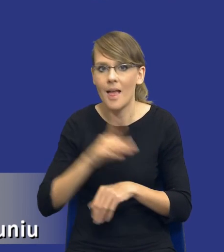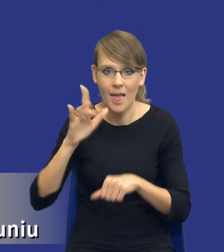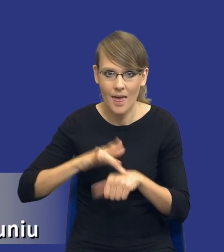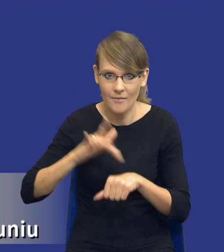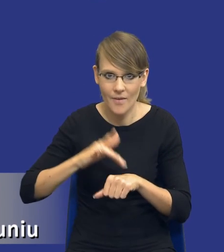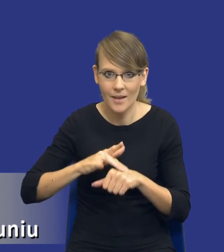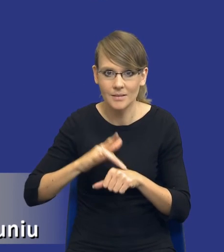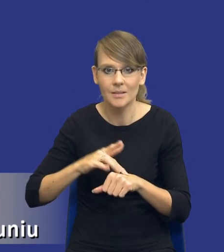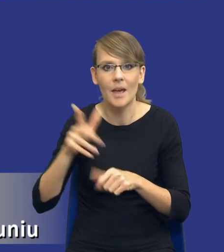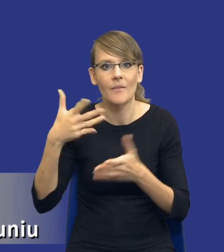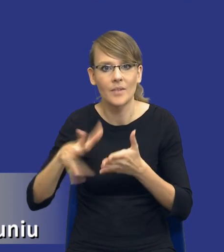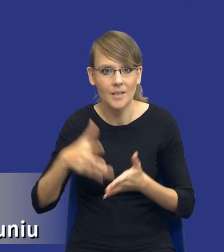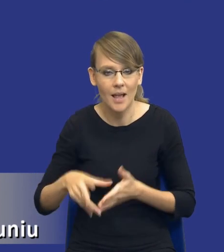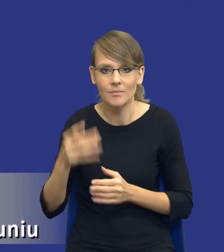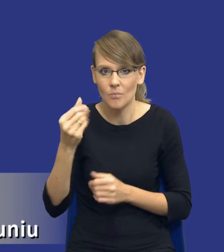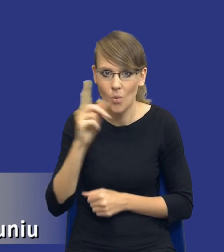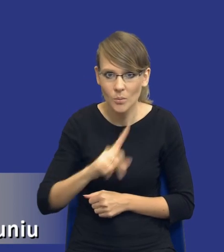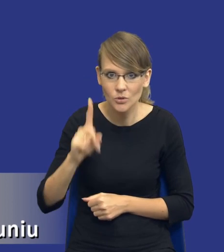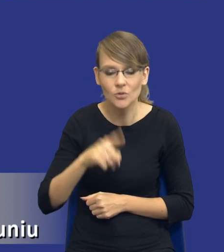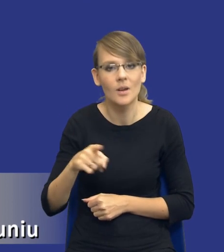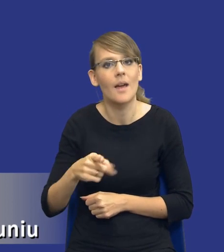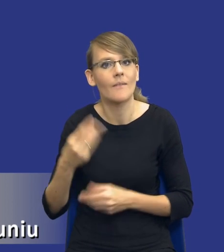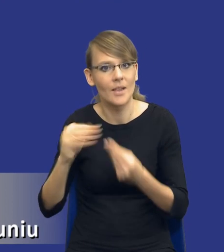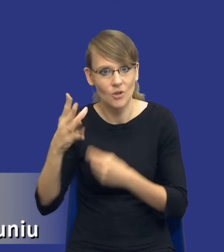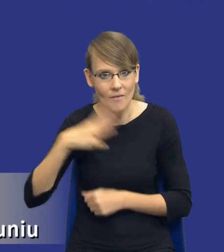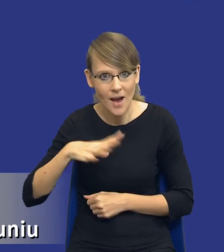wydatkowania środków publicznych o znacznej wartości, a z drugiej strony